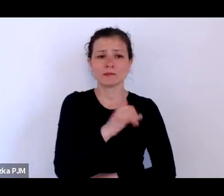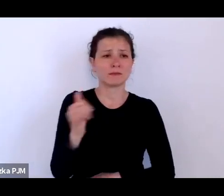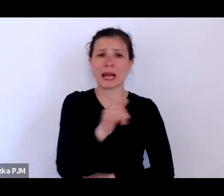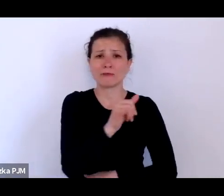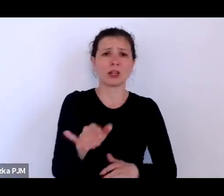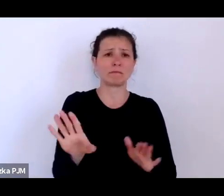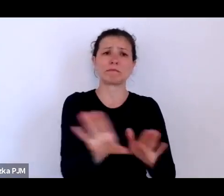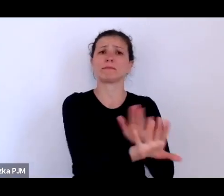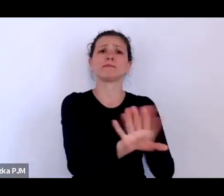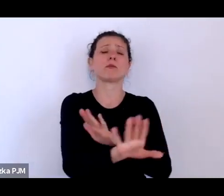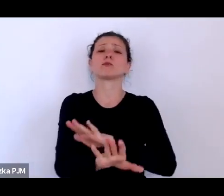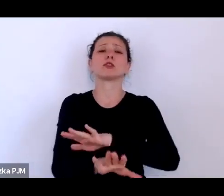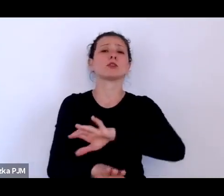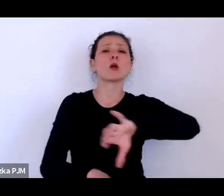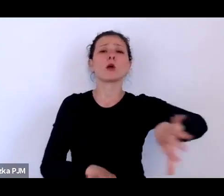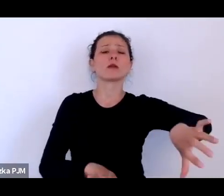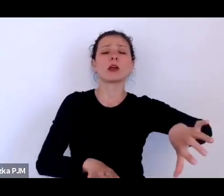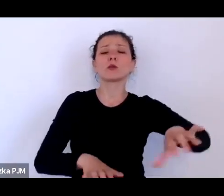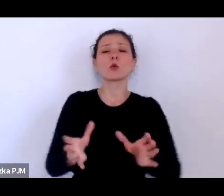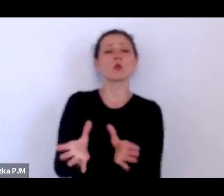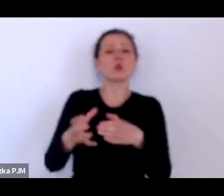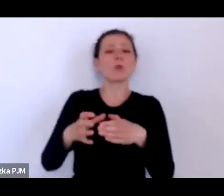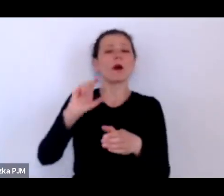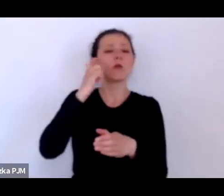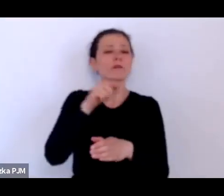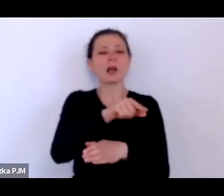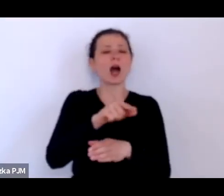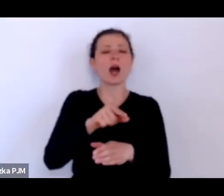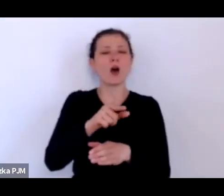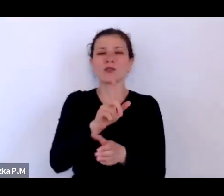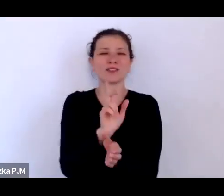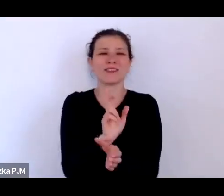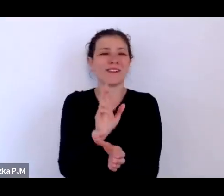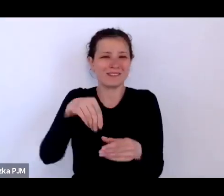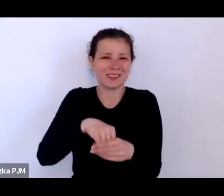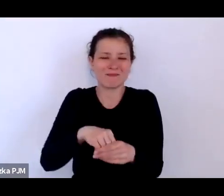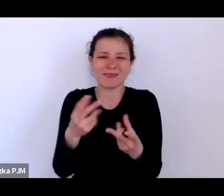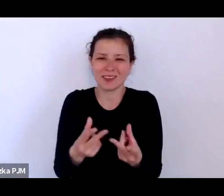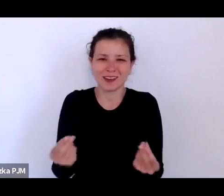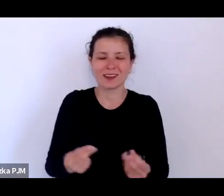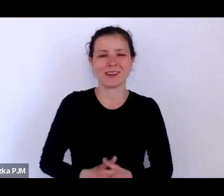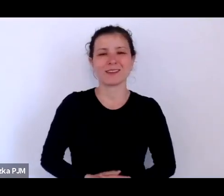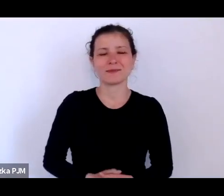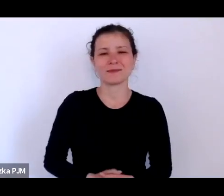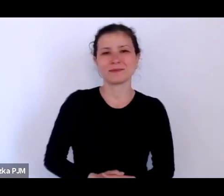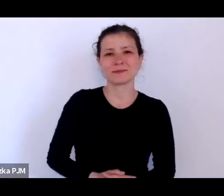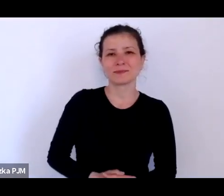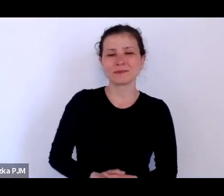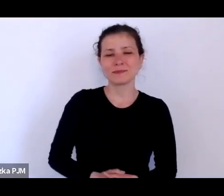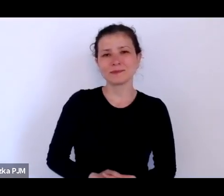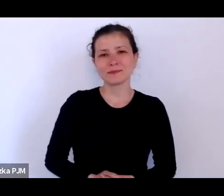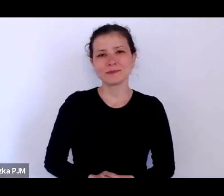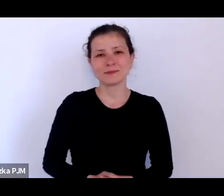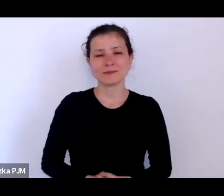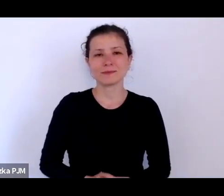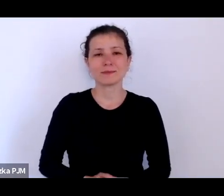tak jakby to przesuniecie uwagi na te osoby miało jednocześnie wskazywać, że